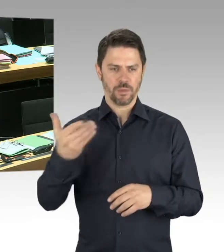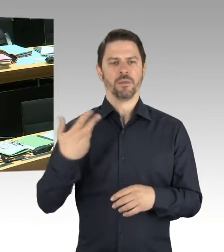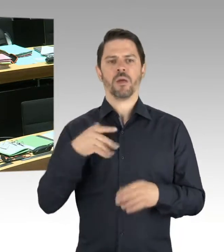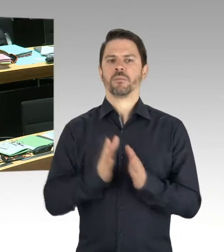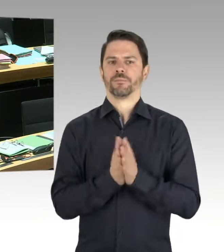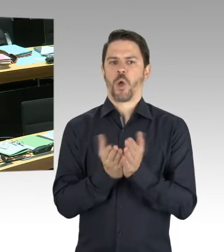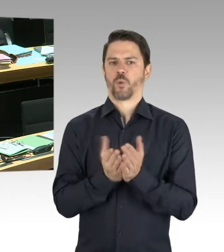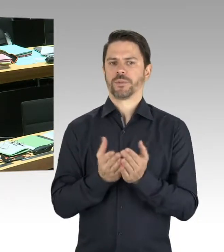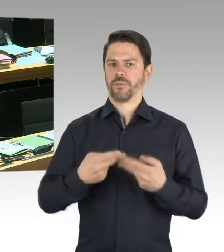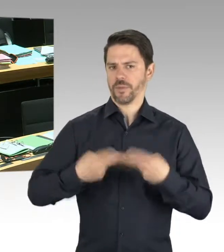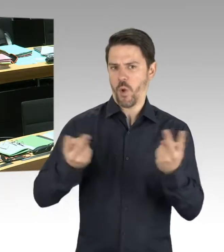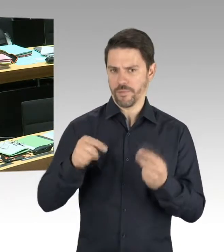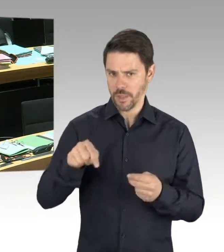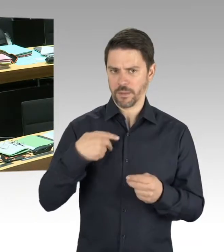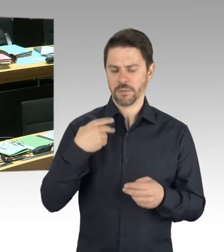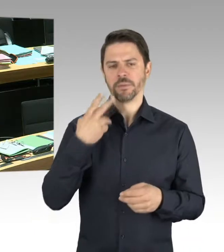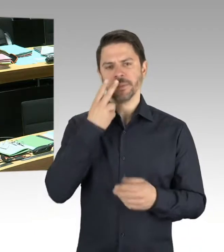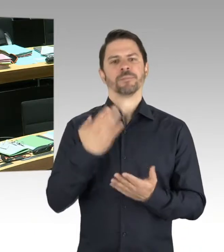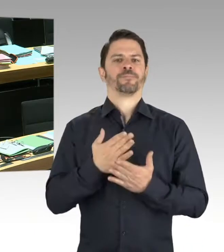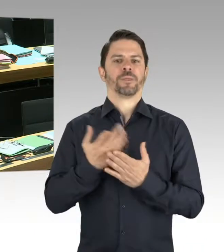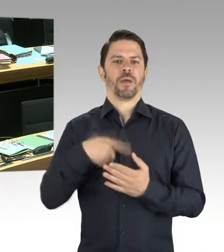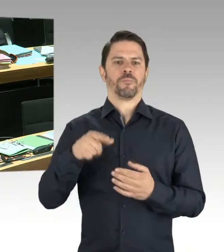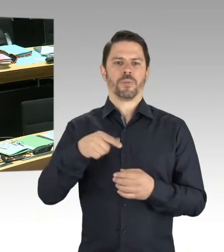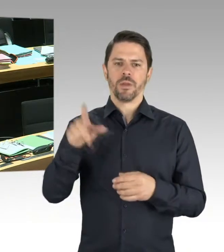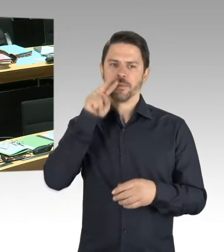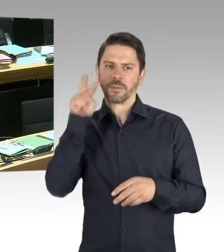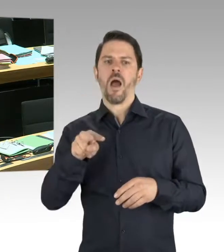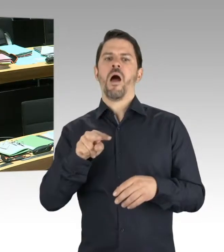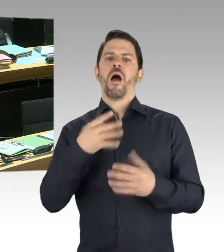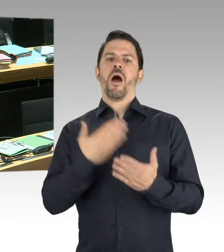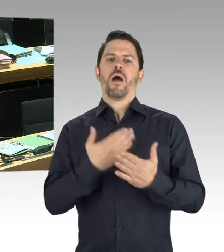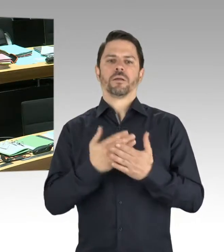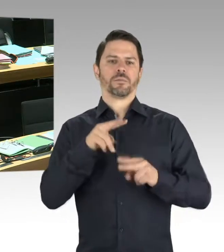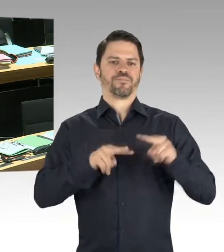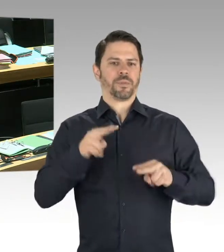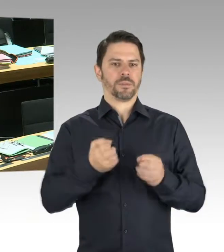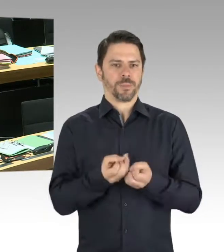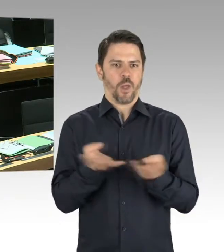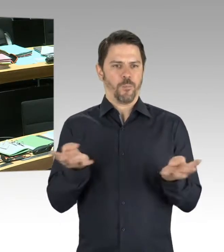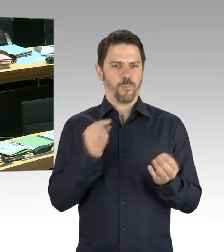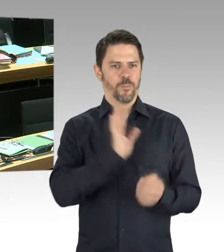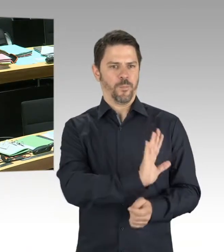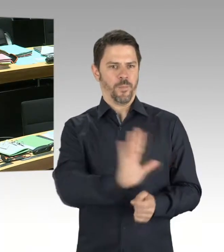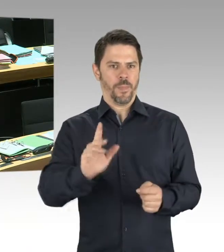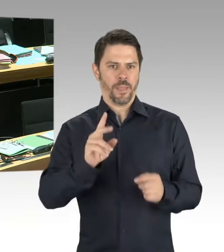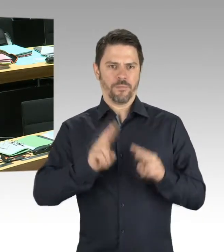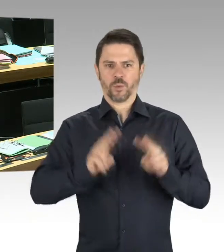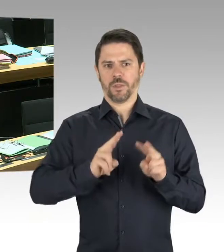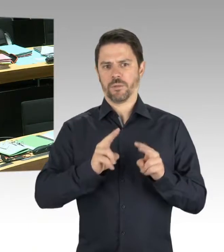und genau auf diese unterschiedlichen Motivationen einzugehen. Was nichts hilft, einfach immer nur zu registrieren, dass wir steigende Zahlen haben